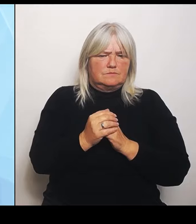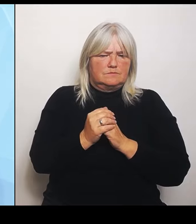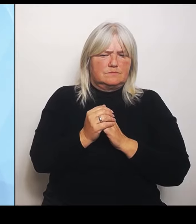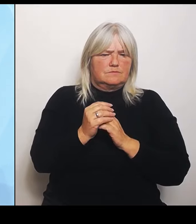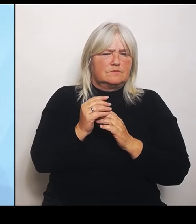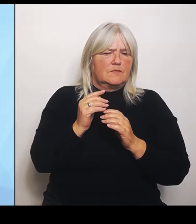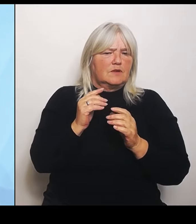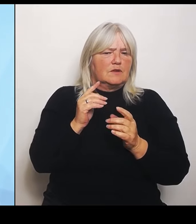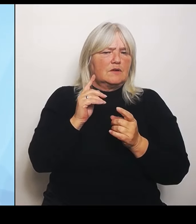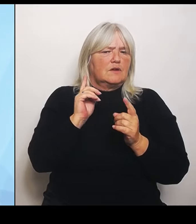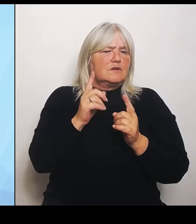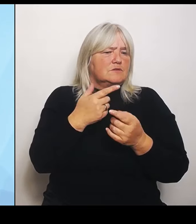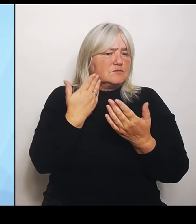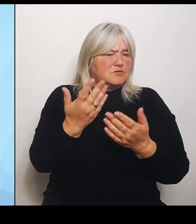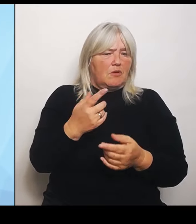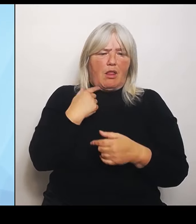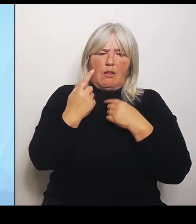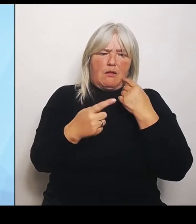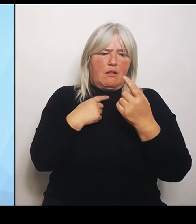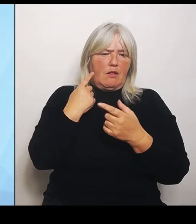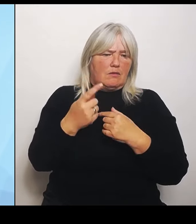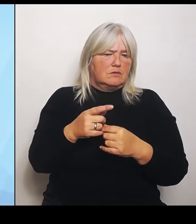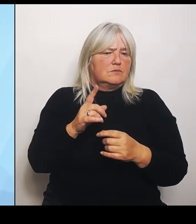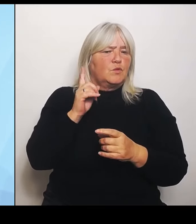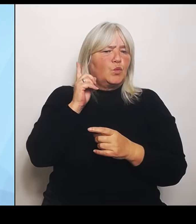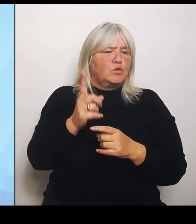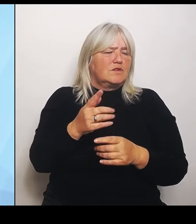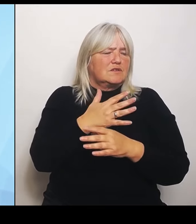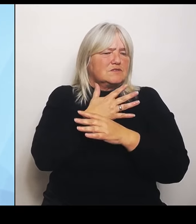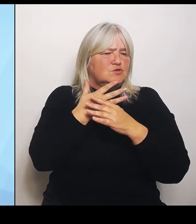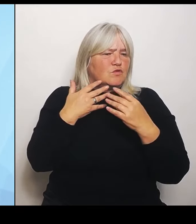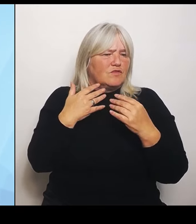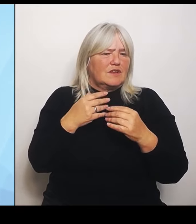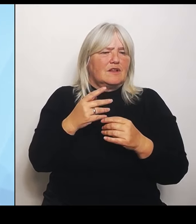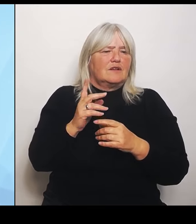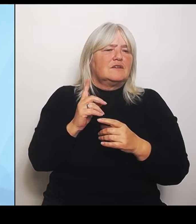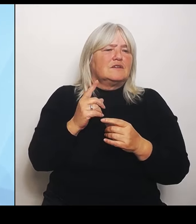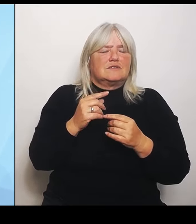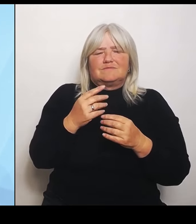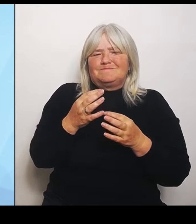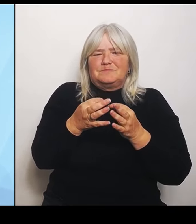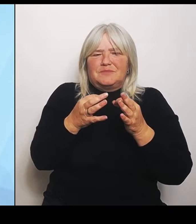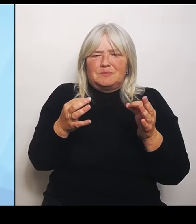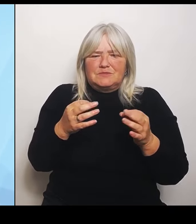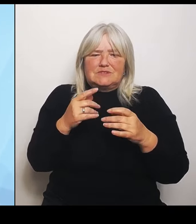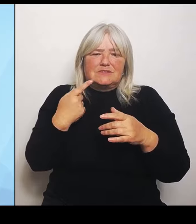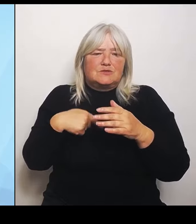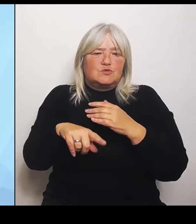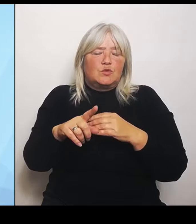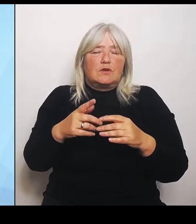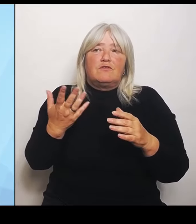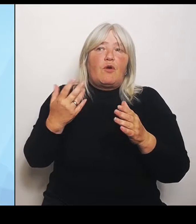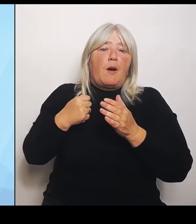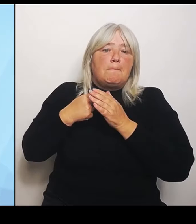Das bemisst man vielleicht dann sehr eng darauf, das Ballungsräume teilweise Krankenhausstrukturen da sind, wo man